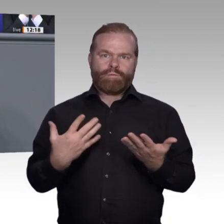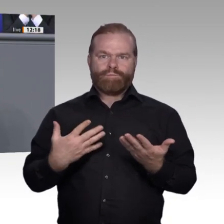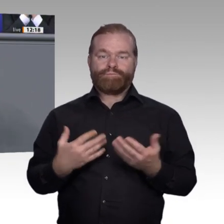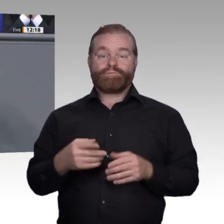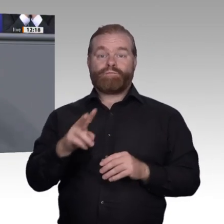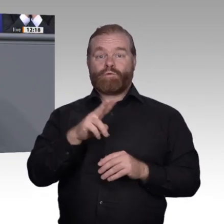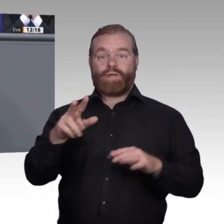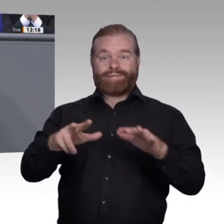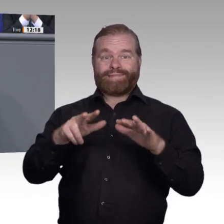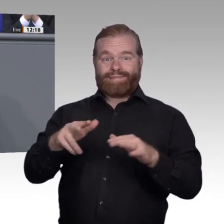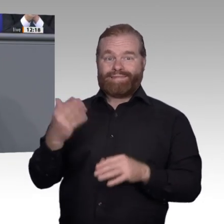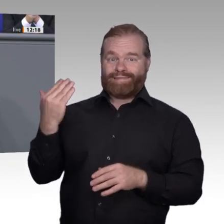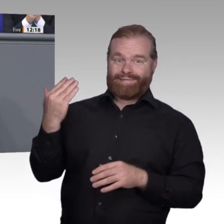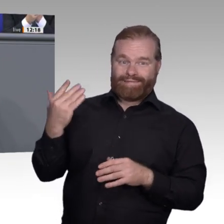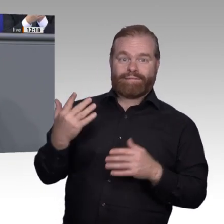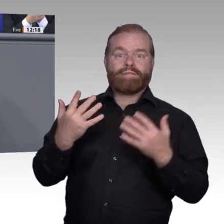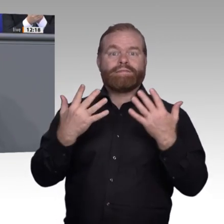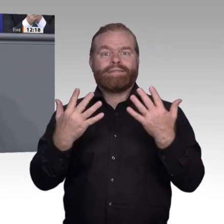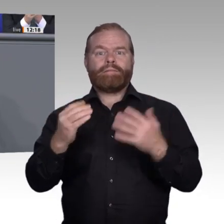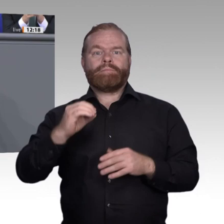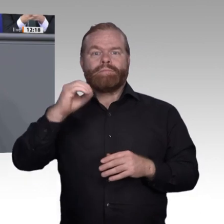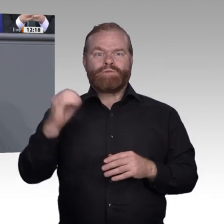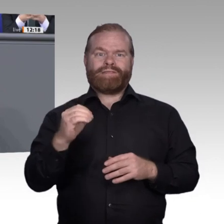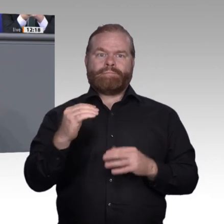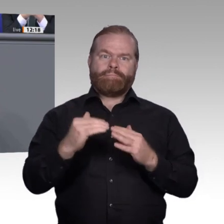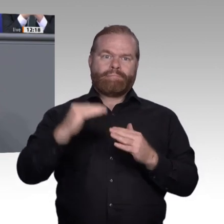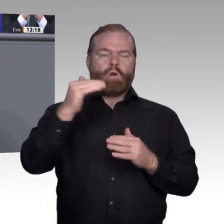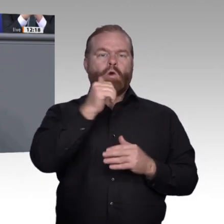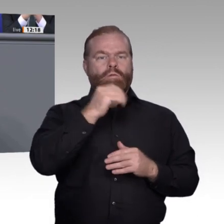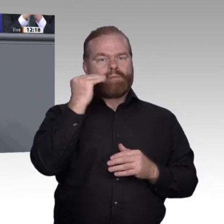Welche Diversity-Strategien können sich Berufsschulen bei Hochschulen abschauen,